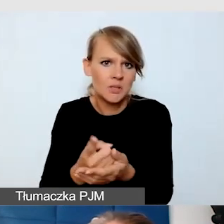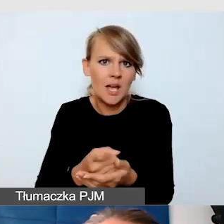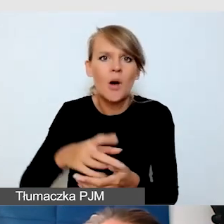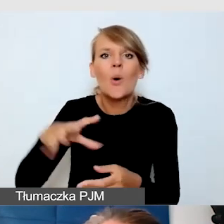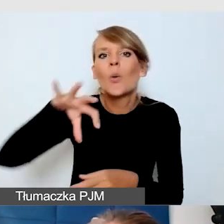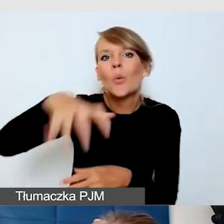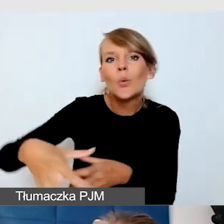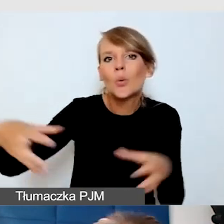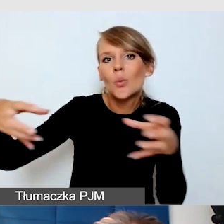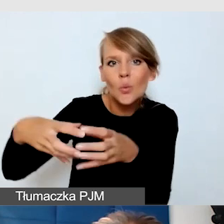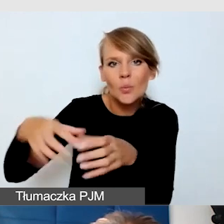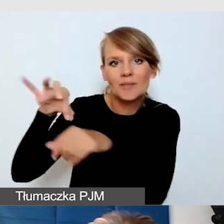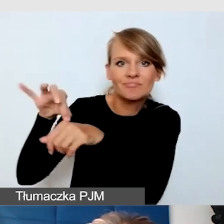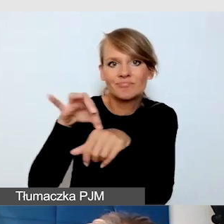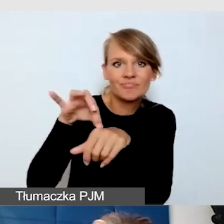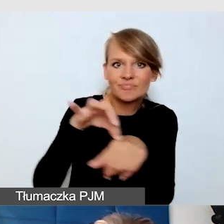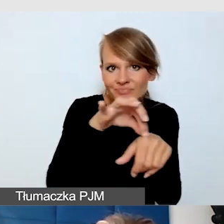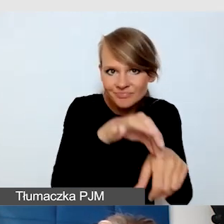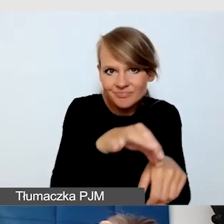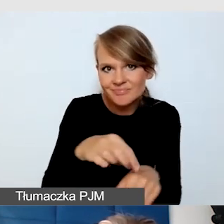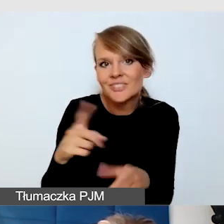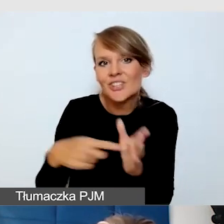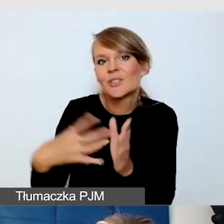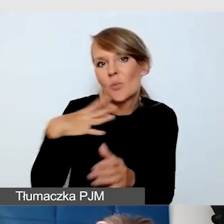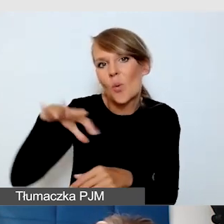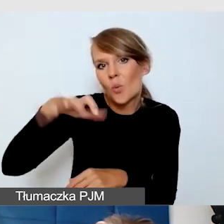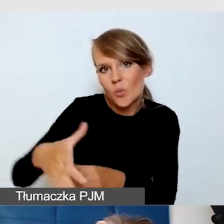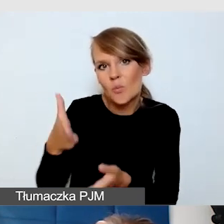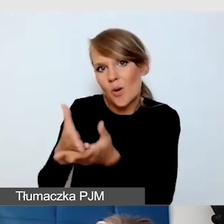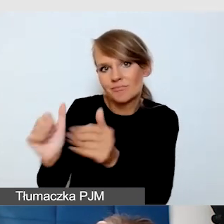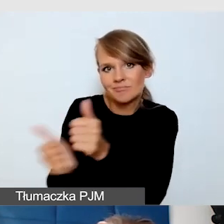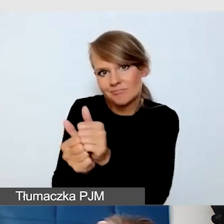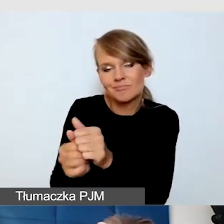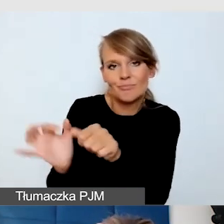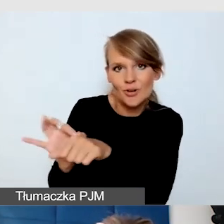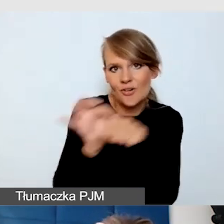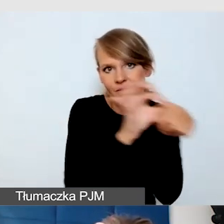Zwykle grupami potrzebowali tej asysty w dotarciu. To jest właśnie ta uważność,